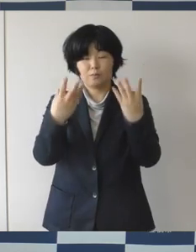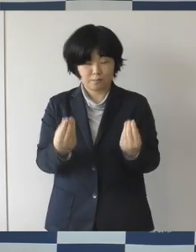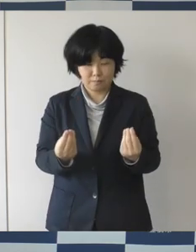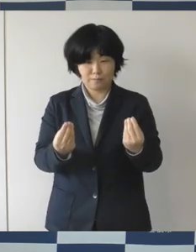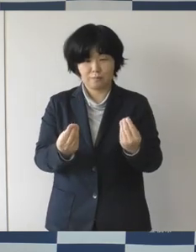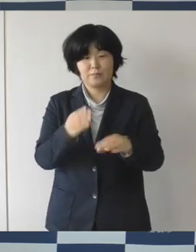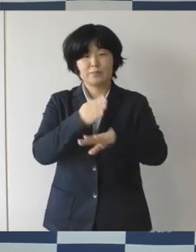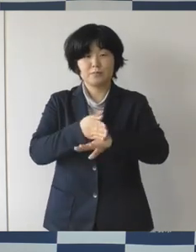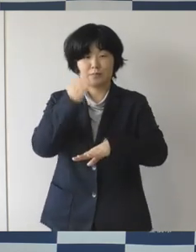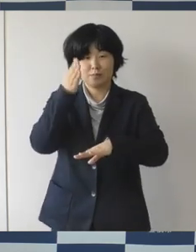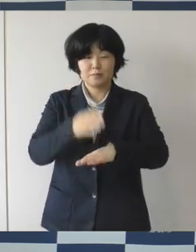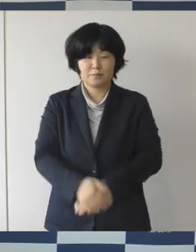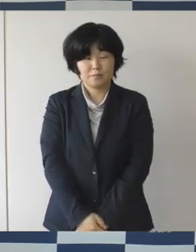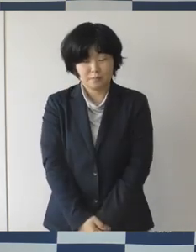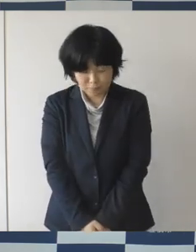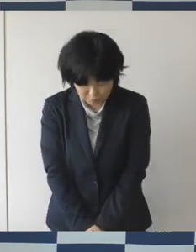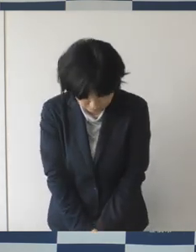ありがとうございました。